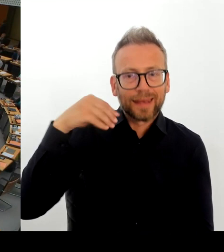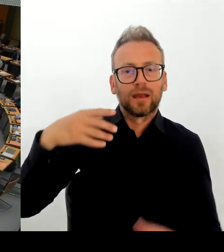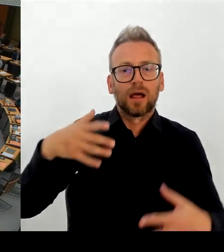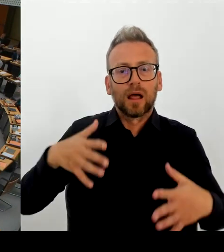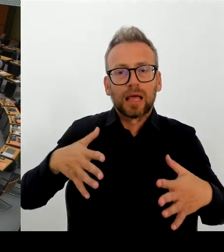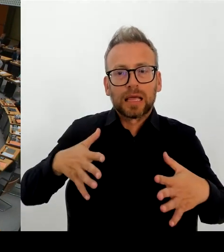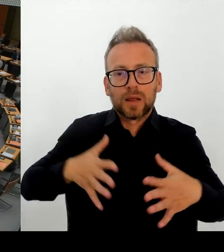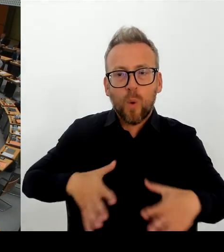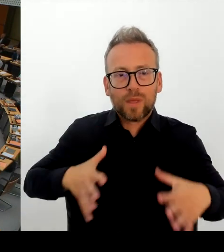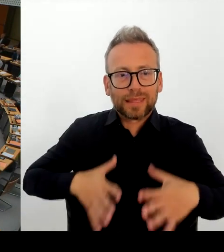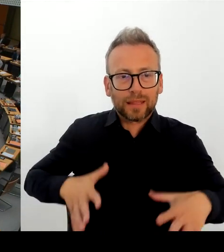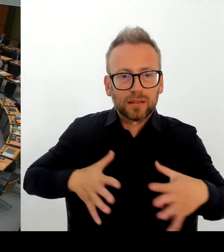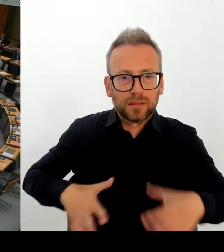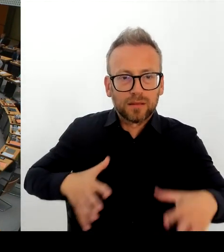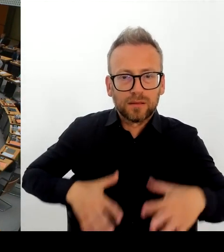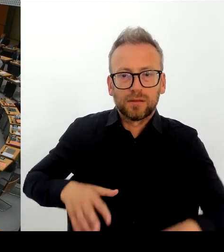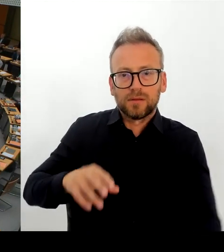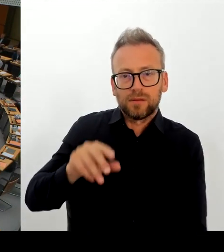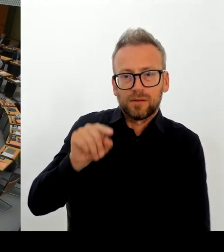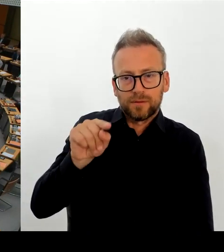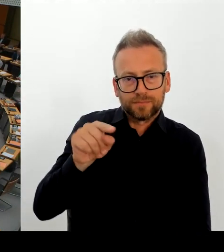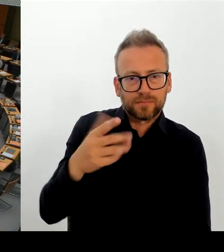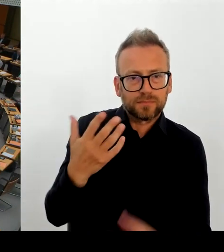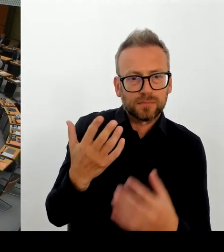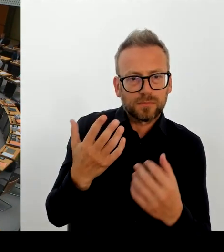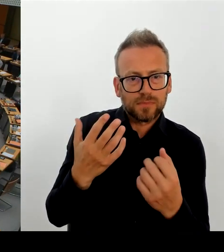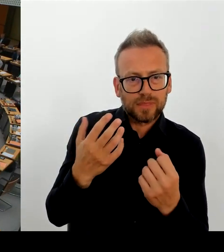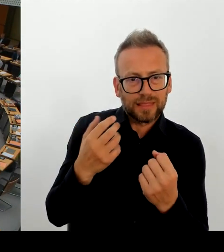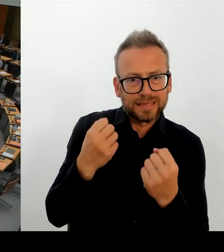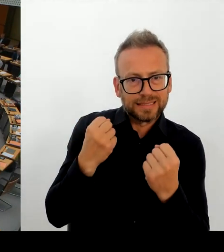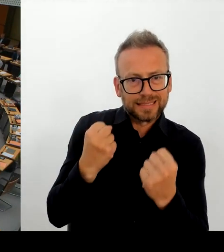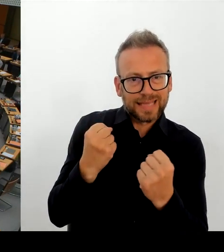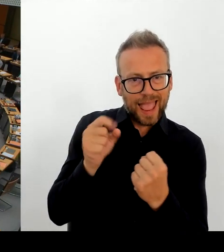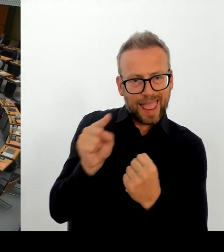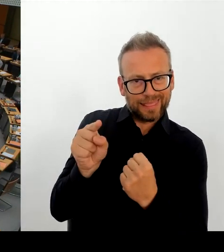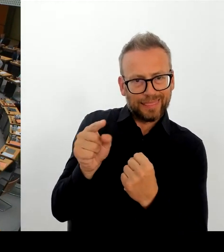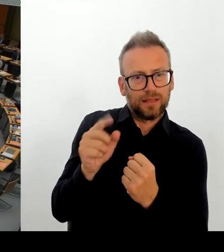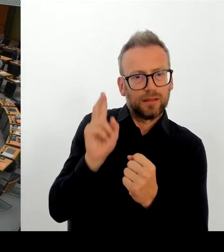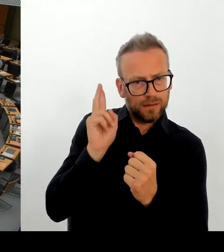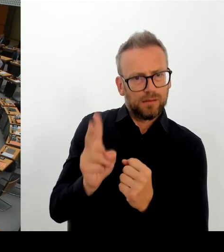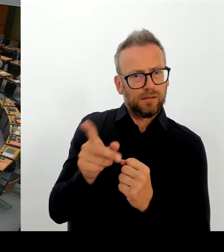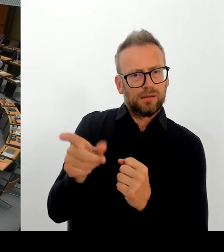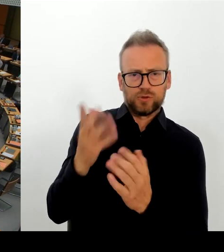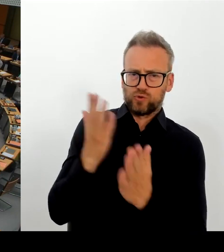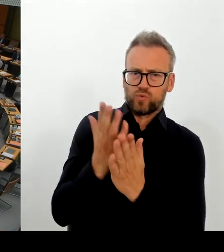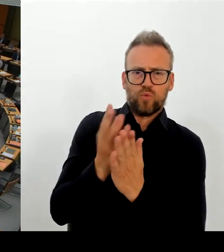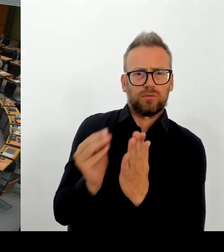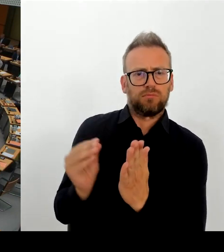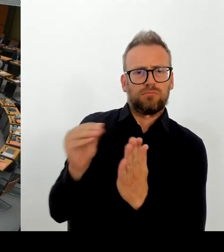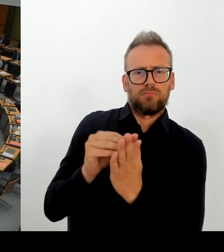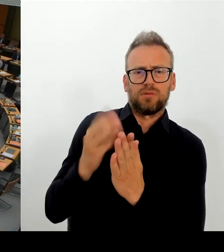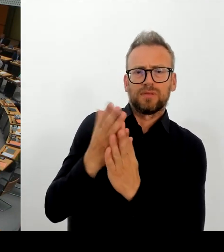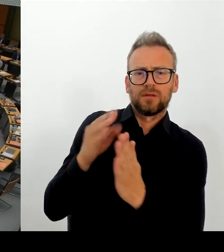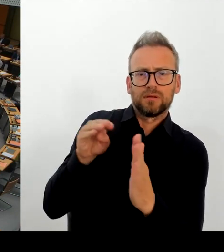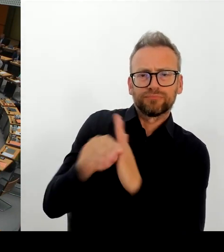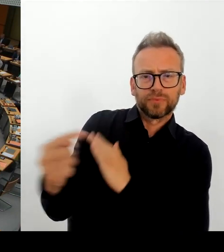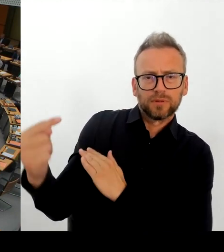in Anbetracht der Diskriminierung die Roma-Menschen in Moldau erfahren.(Rednerwechsel)